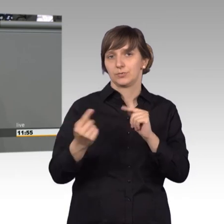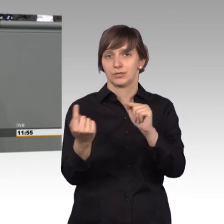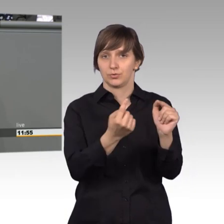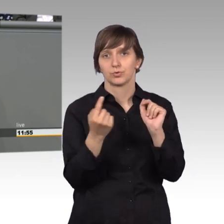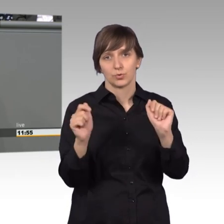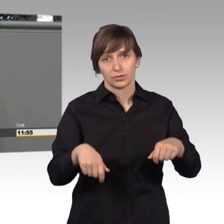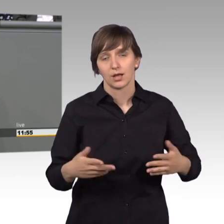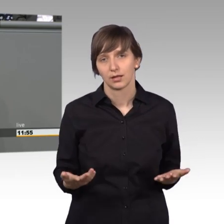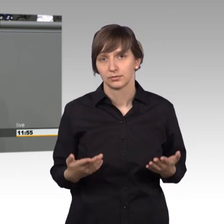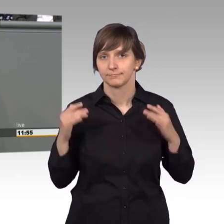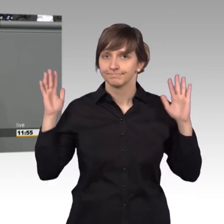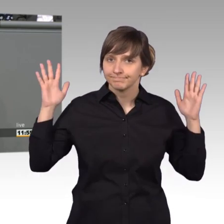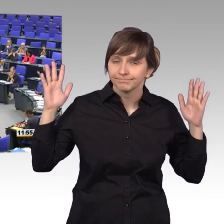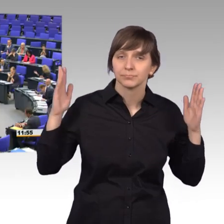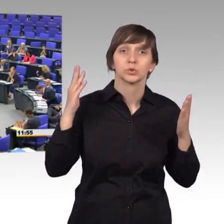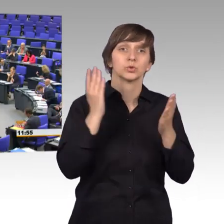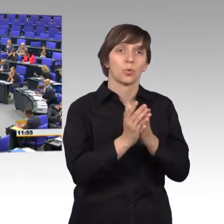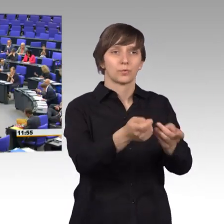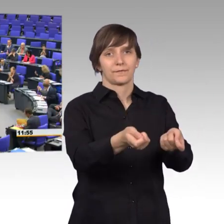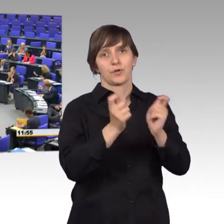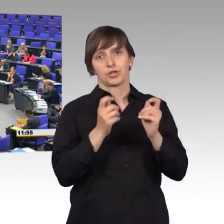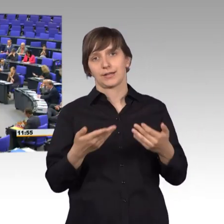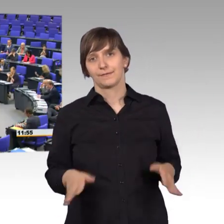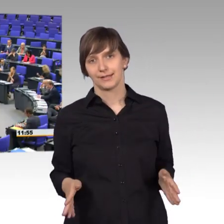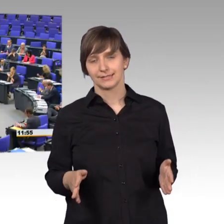Das ist ja auch schon vorgeschlagen worden, lassen sie uns darüber